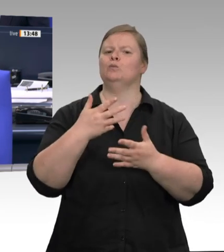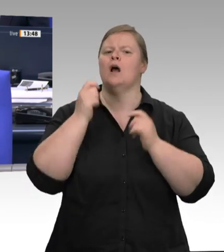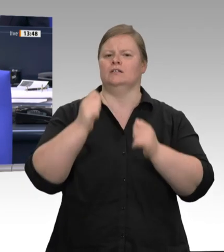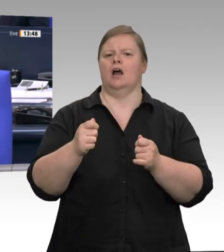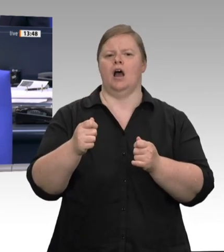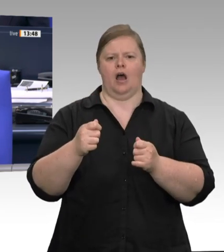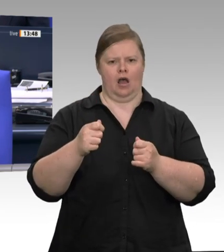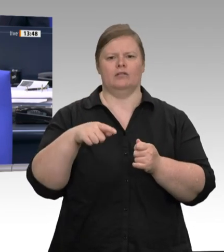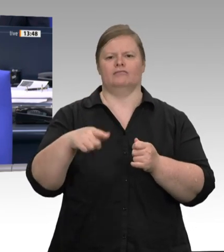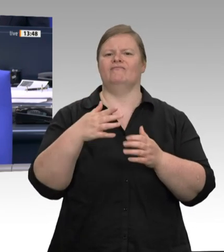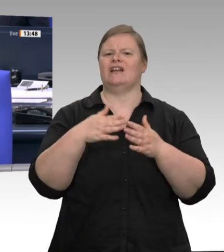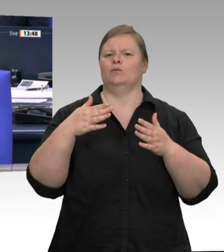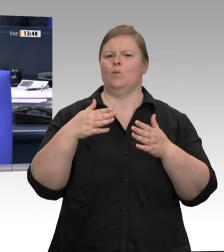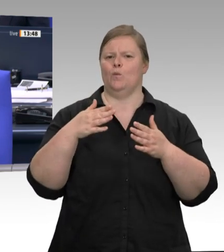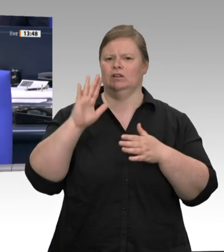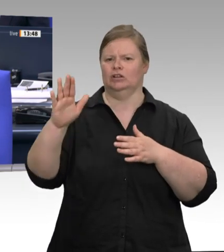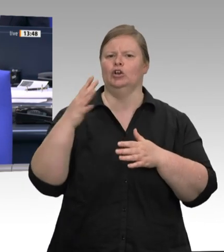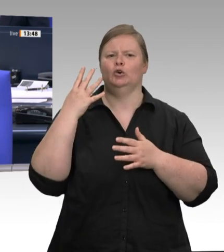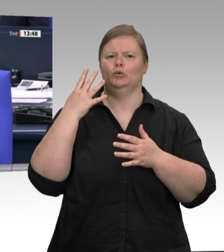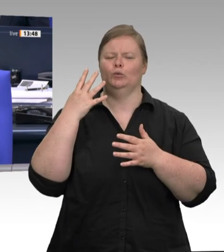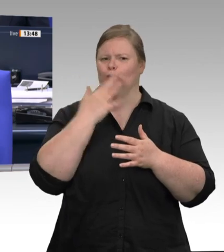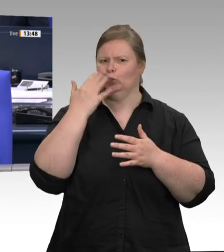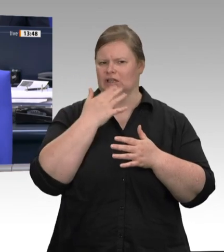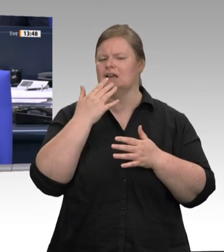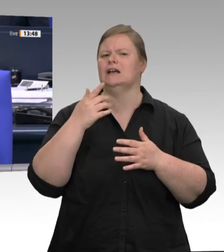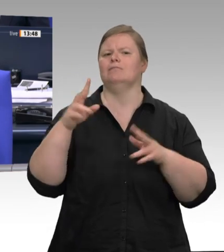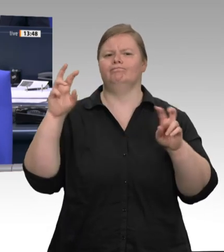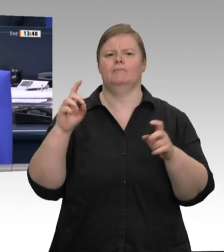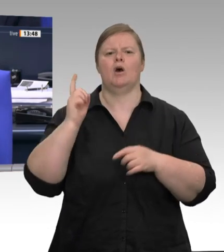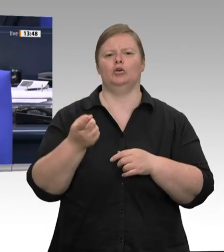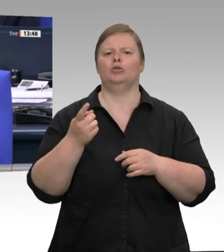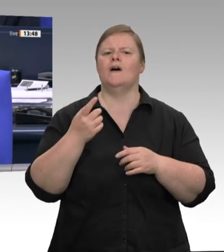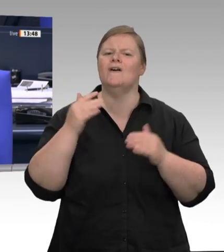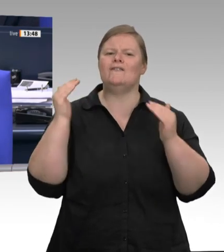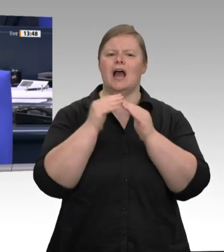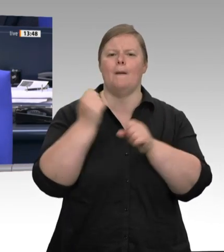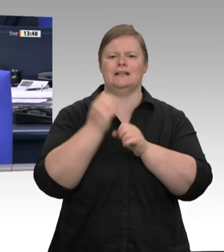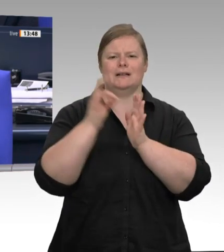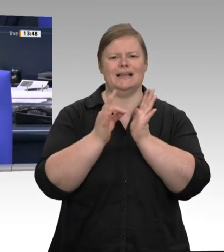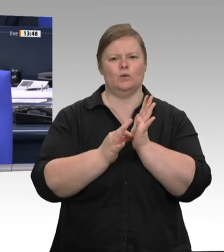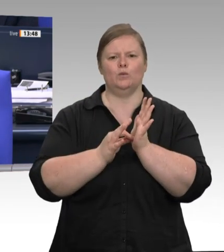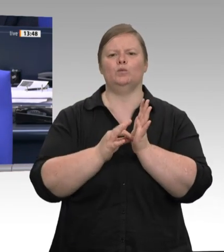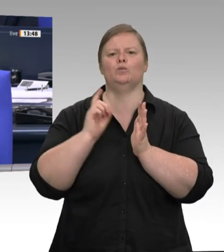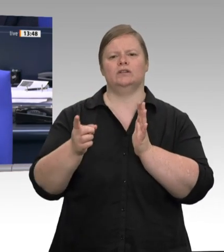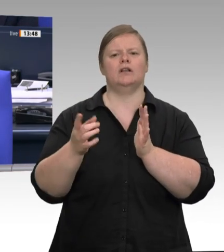der Fleischbranche und Saisonarbeitskräfte in der Landwirtschaft Für die Aussprache